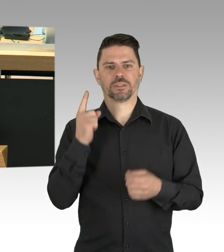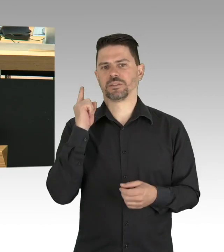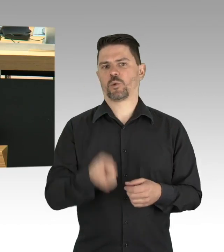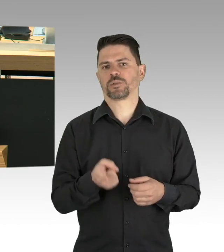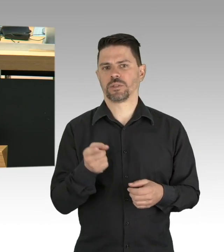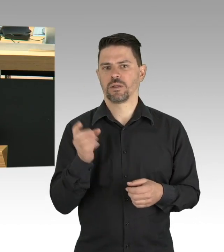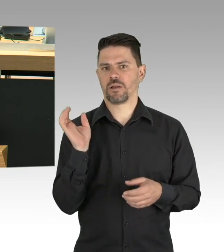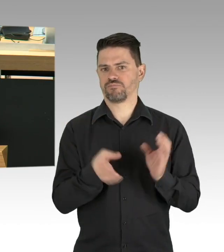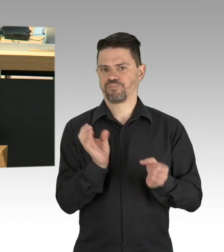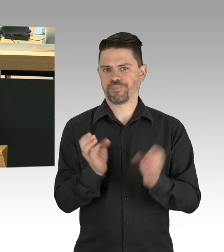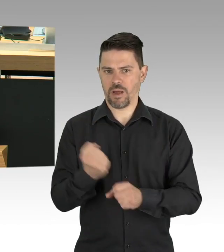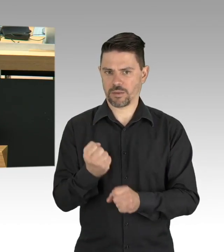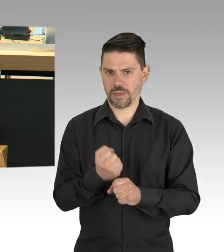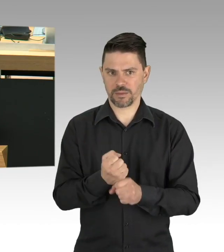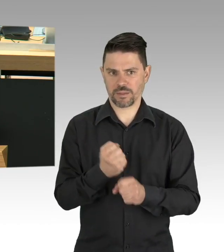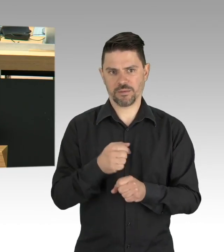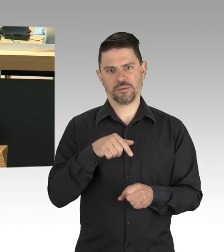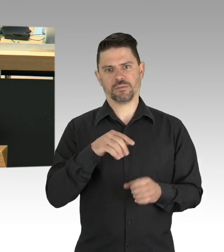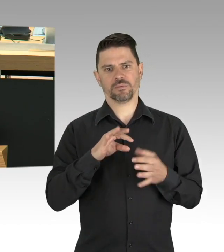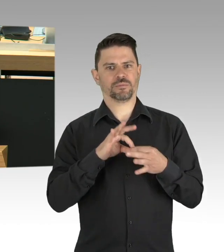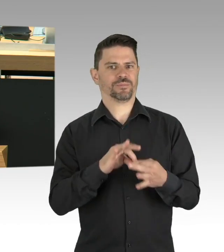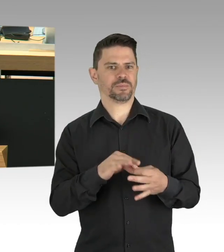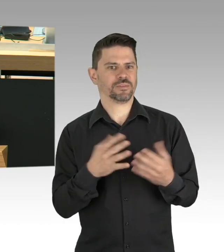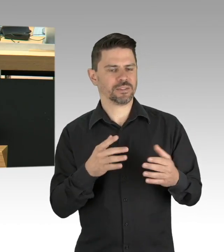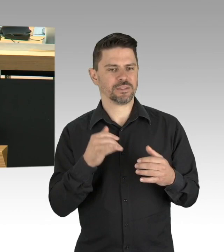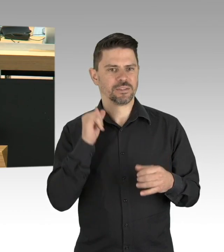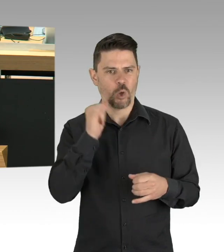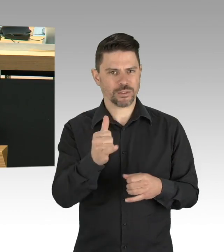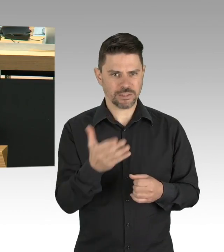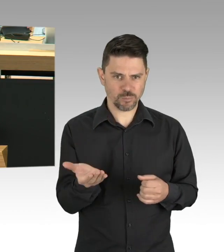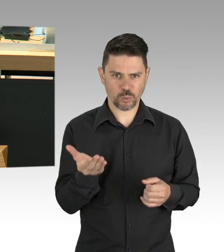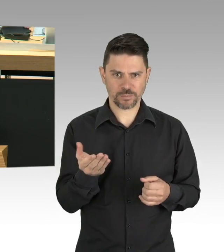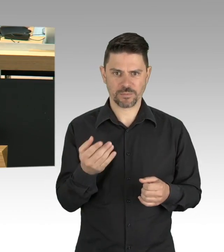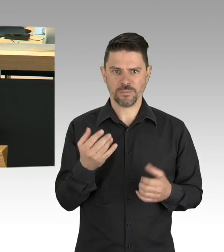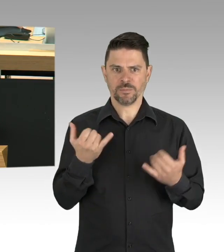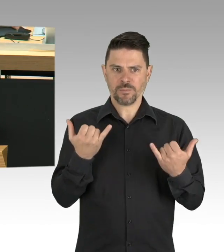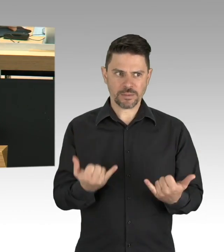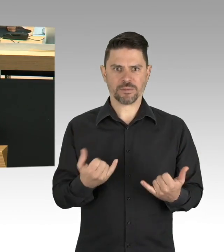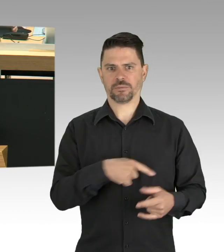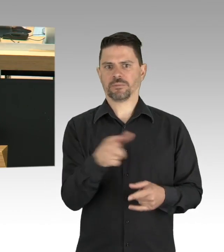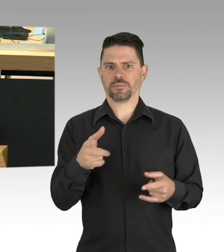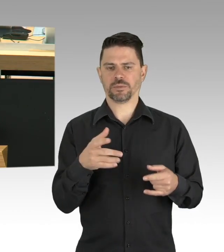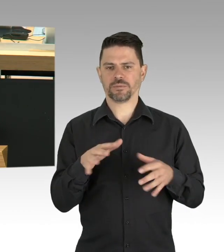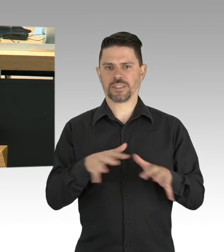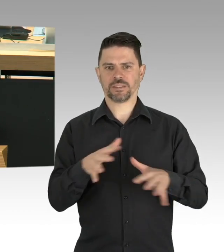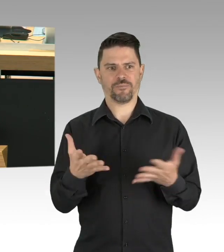Sie werden ja heute und das wurde ja gerade erwähnt, wieder in der Runde der Ministerpräsidenten und der Kanzlerin teilnehmen,